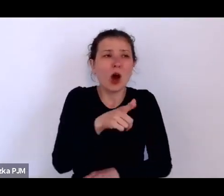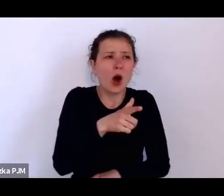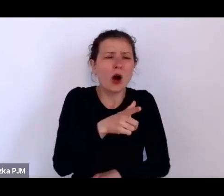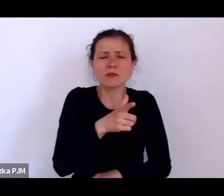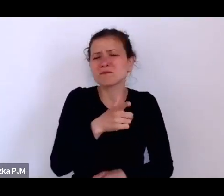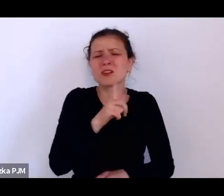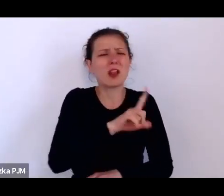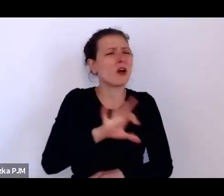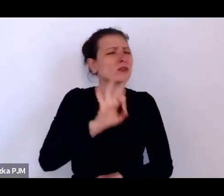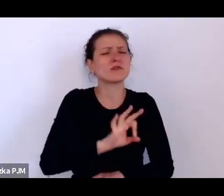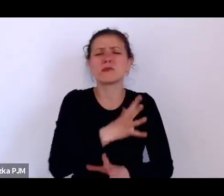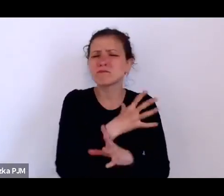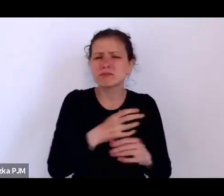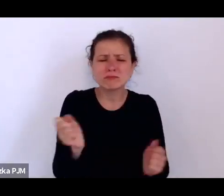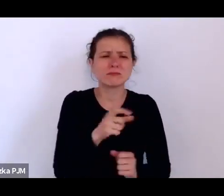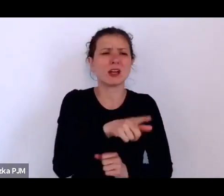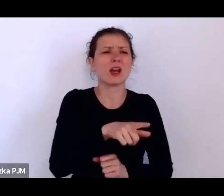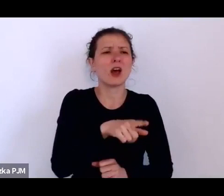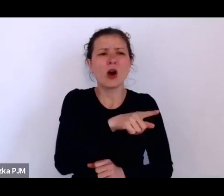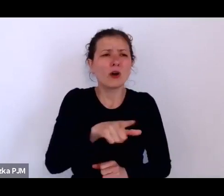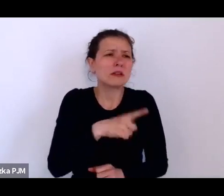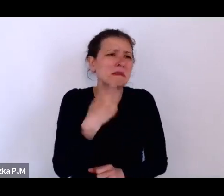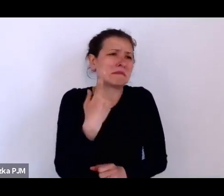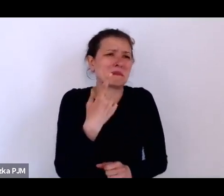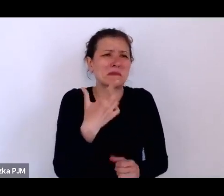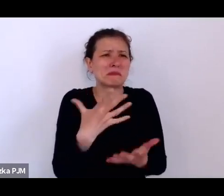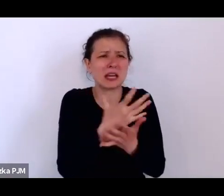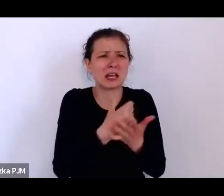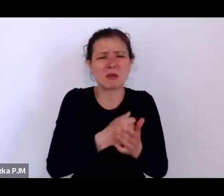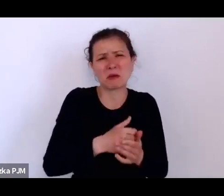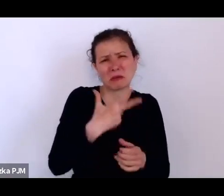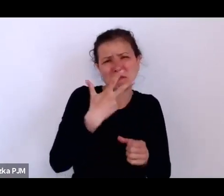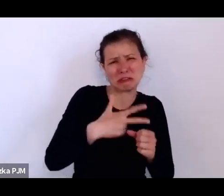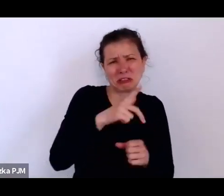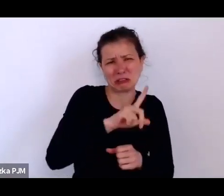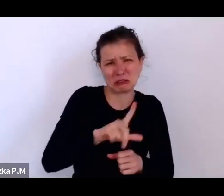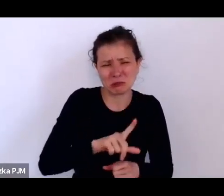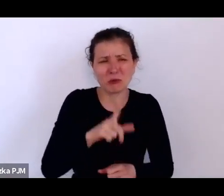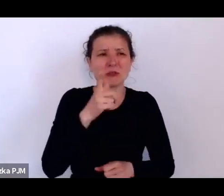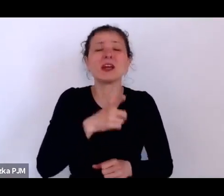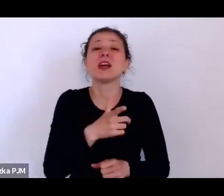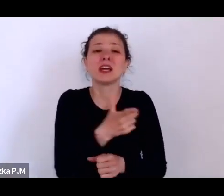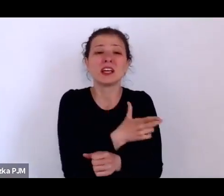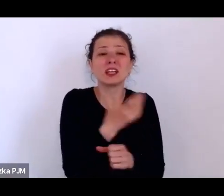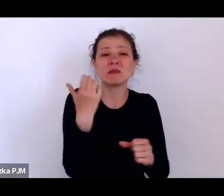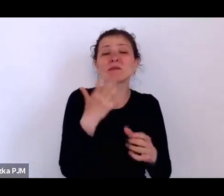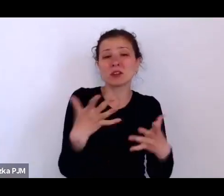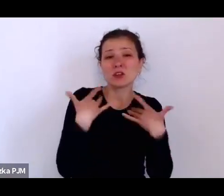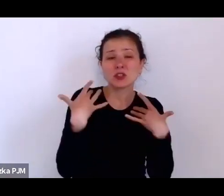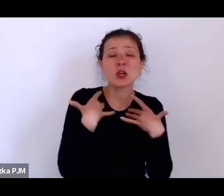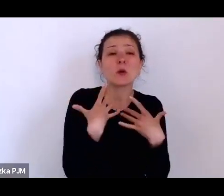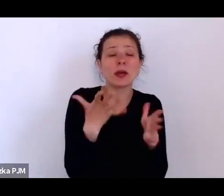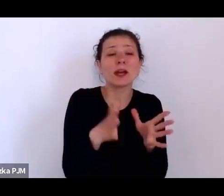i żyły przy rodzinie, tzn. ich byt był całkowicie wpisany w byt tej rodziny.